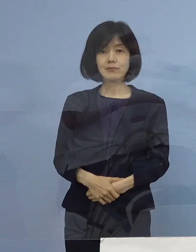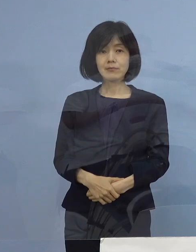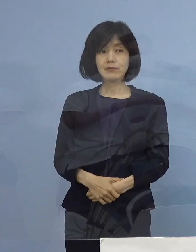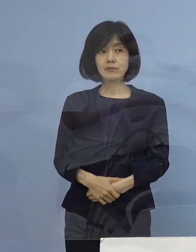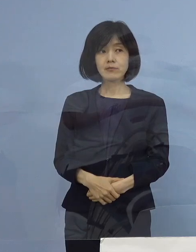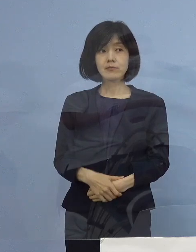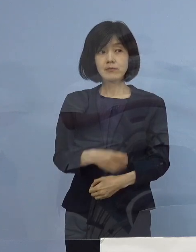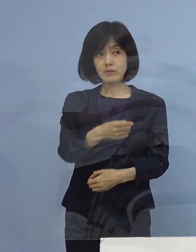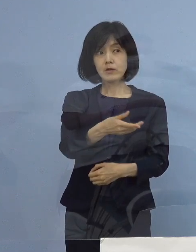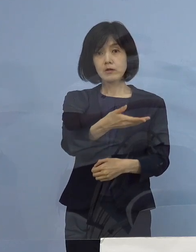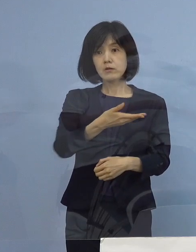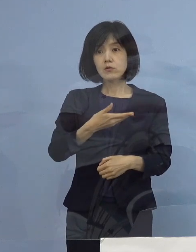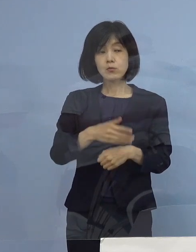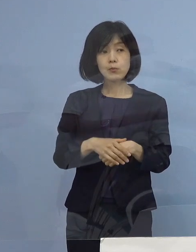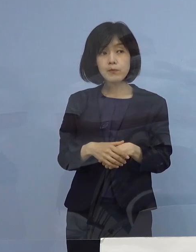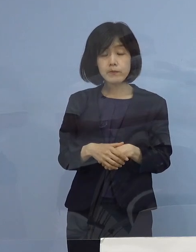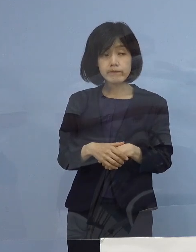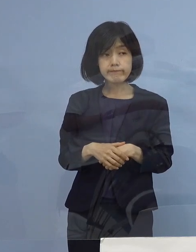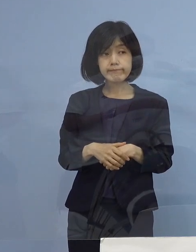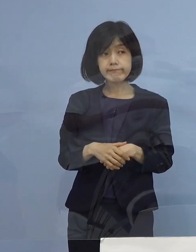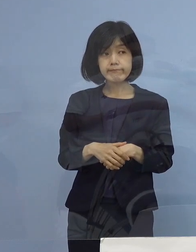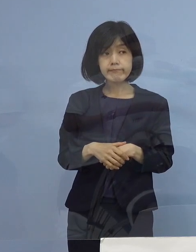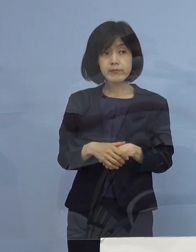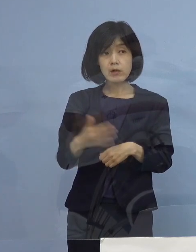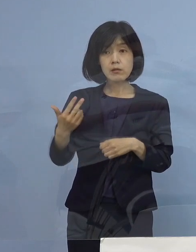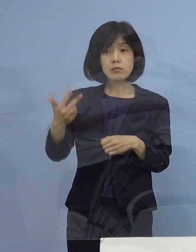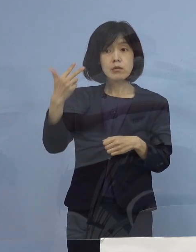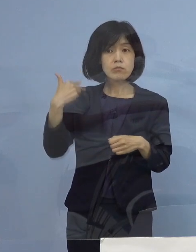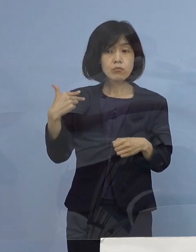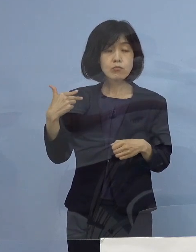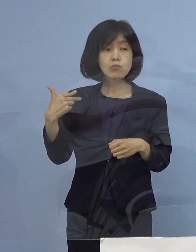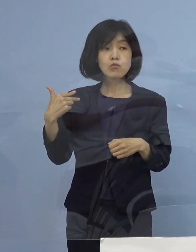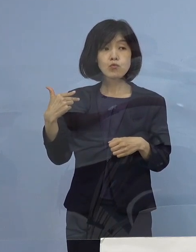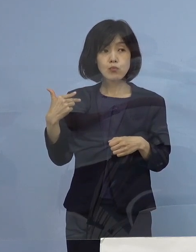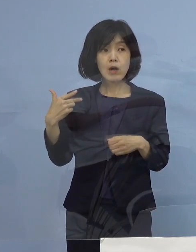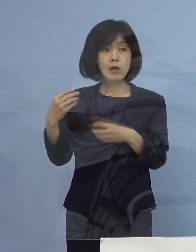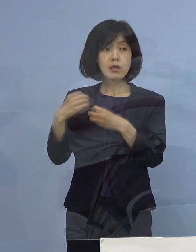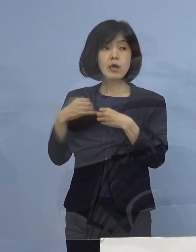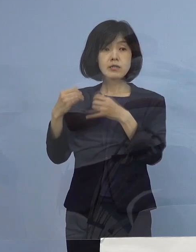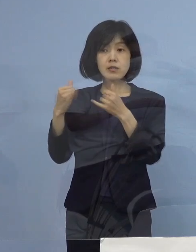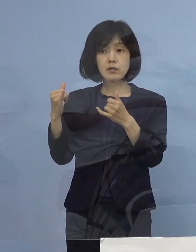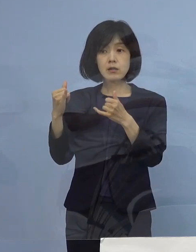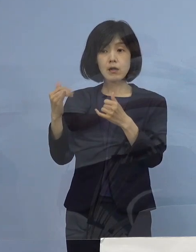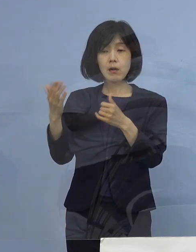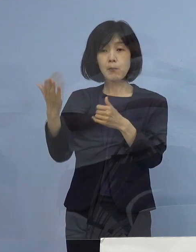（徳島新聞社） 数週間前までは 感染者の方が すごく少ない状況が続いていまして